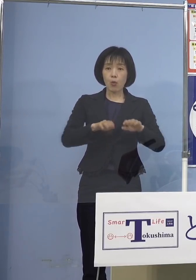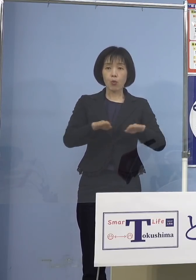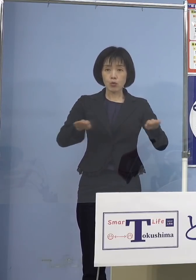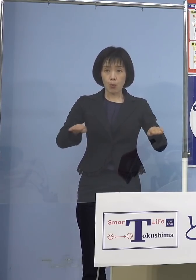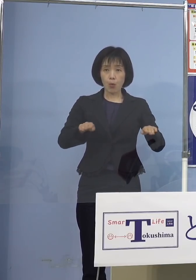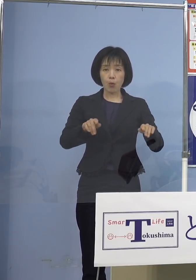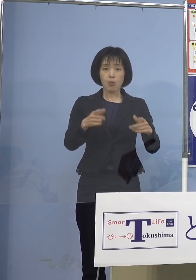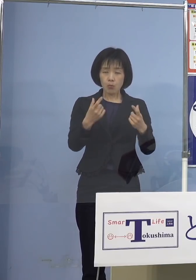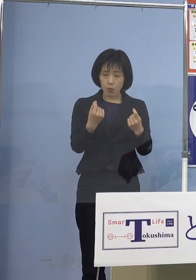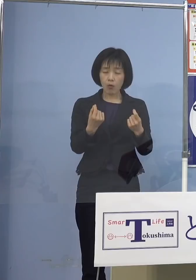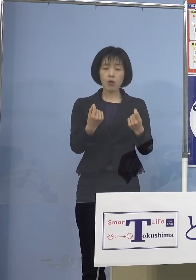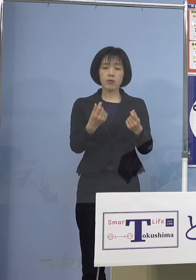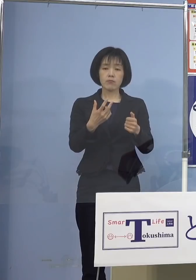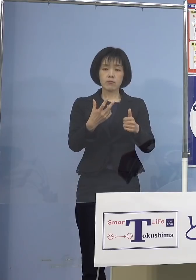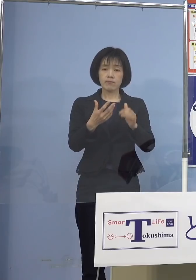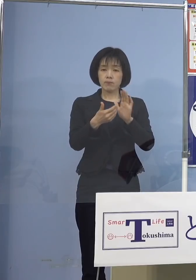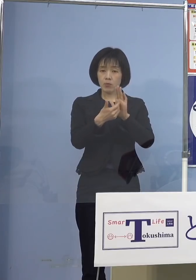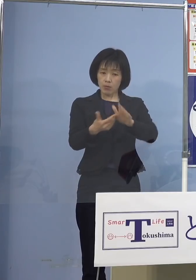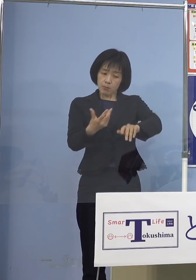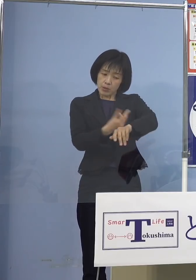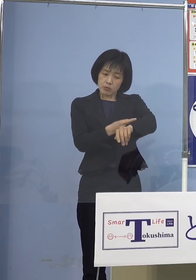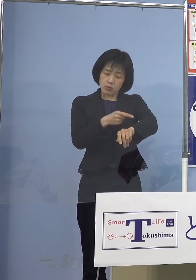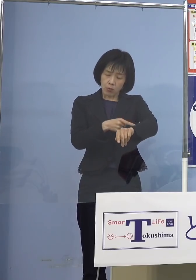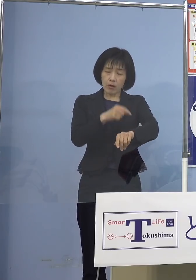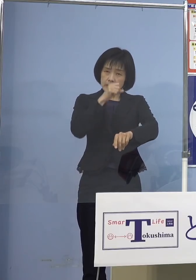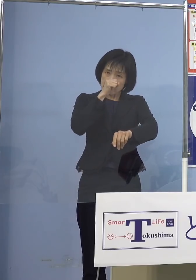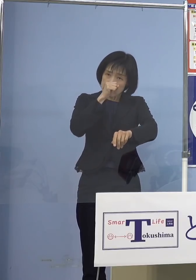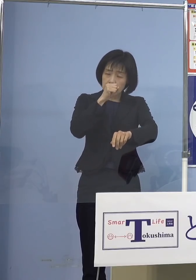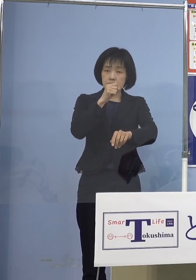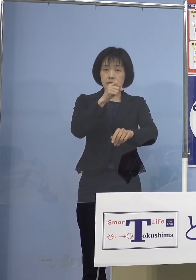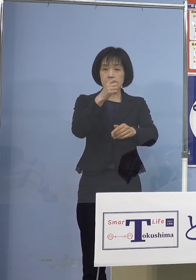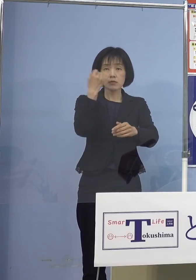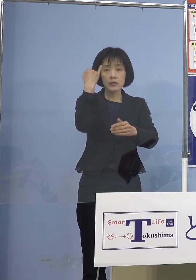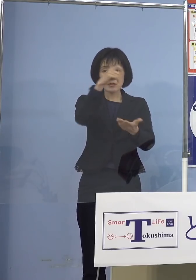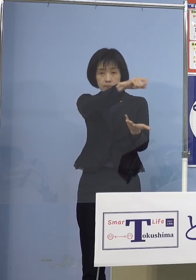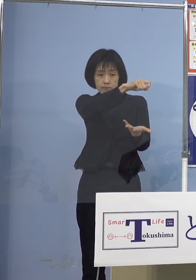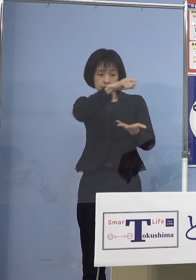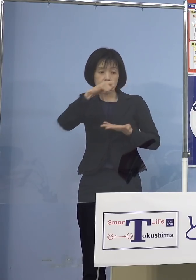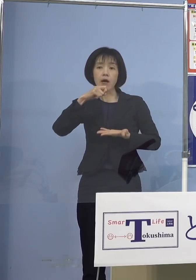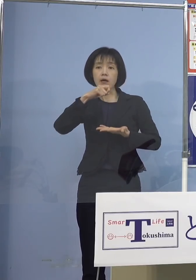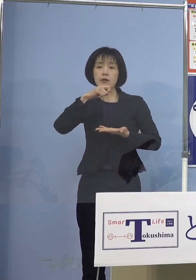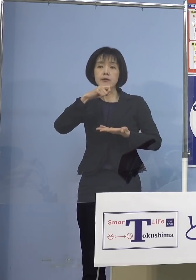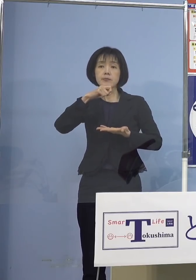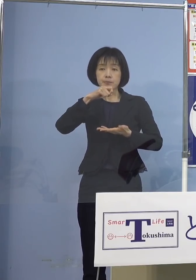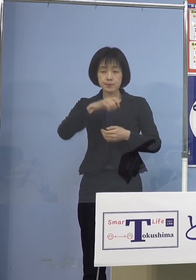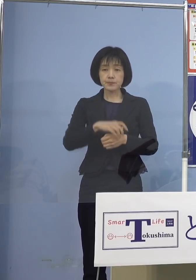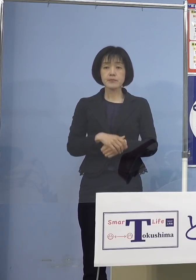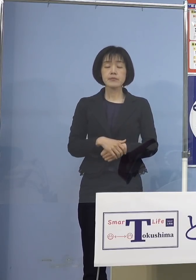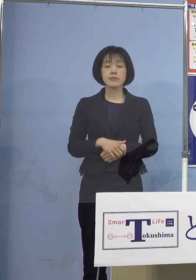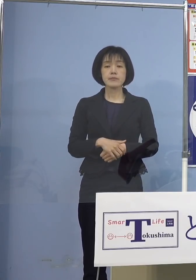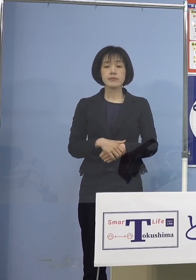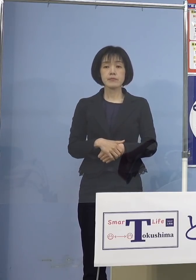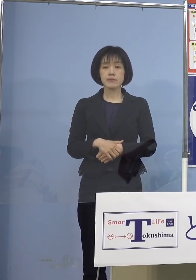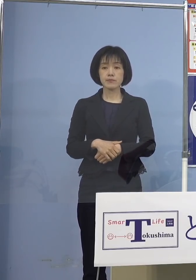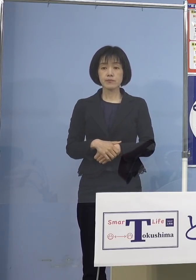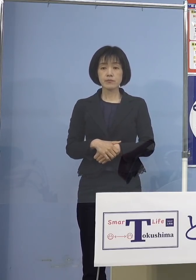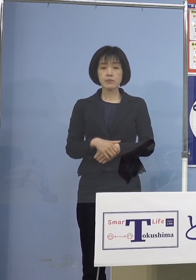ワクチン接種には意義があると こうしたご意見が 出されたところであります こうした状況の中